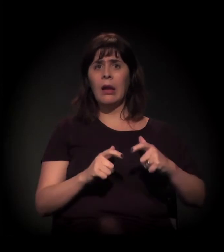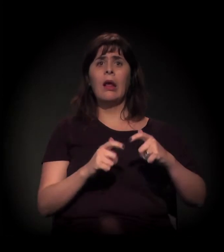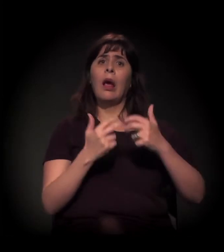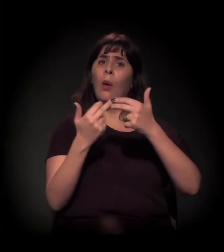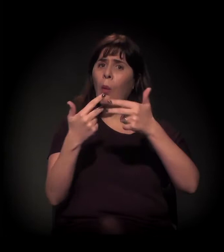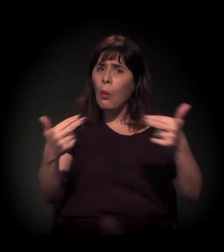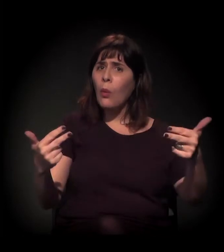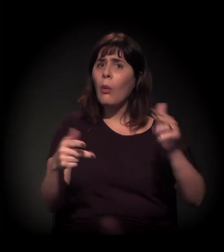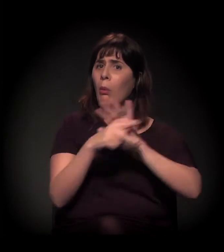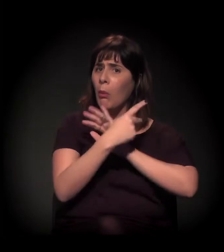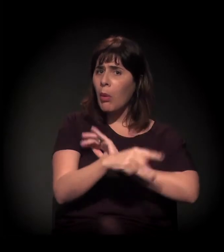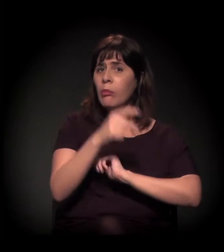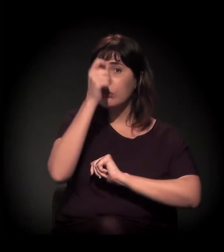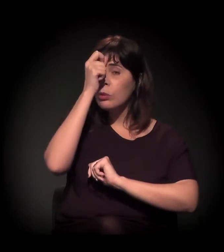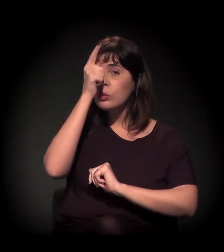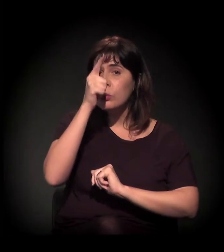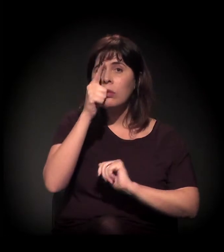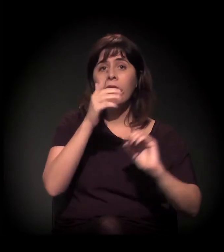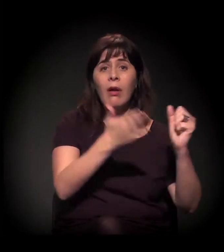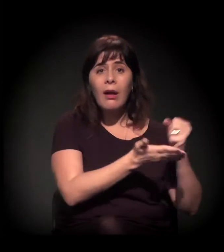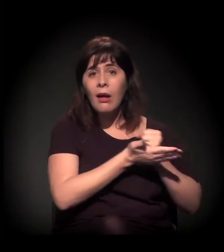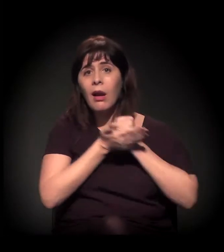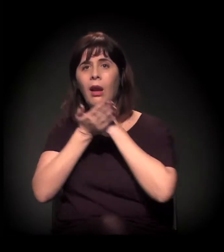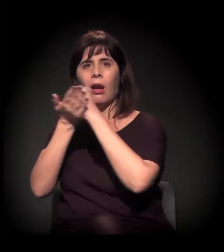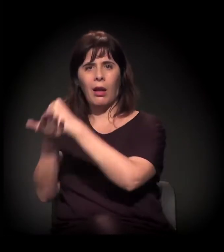que são equipamentos que provavelmente as pessoas que